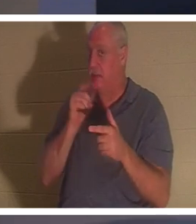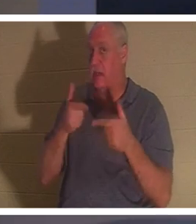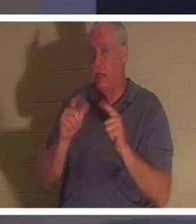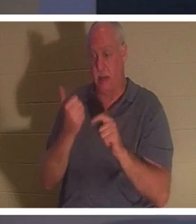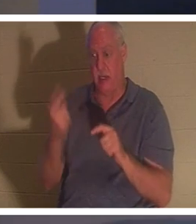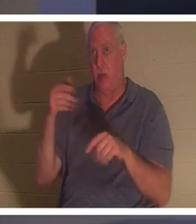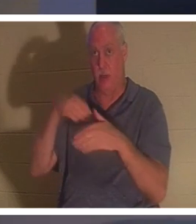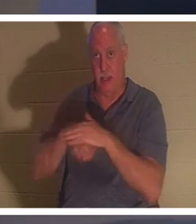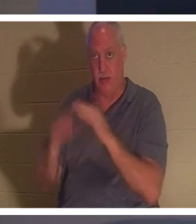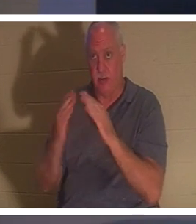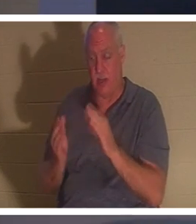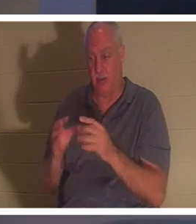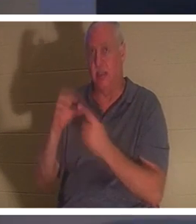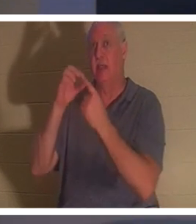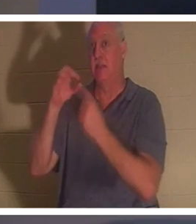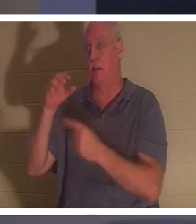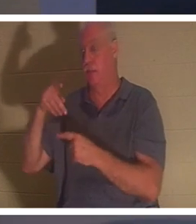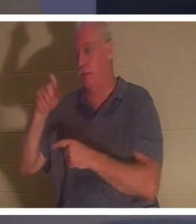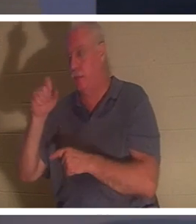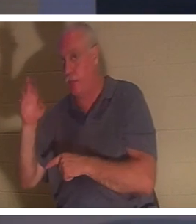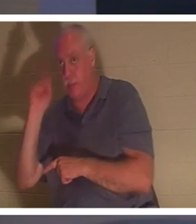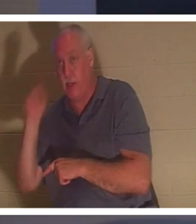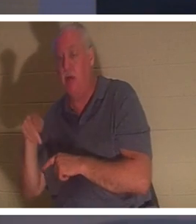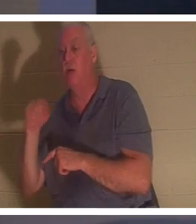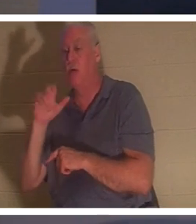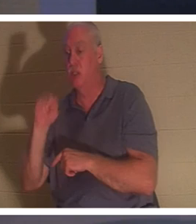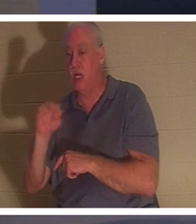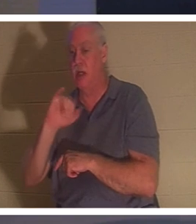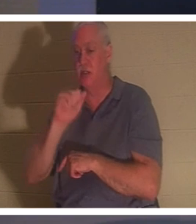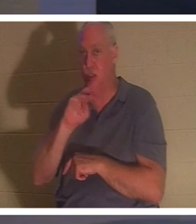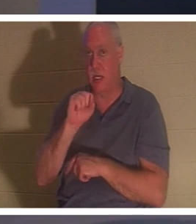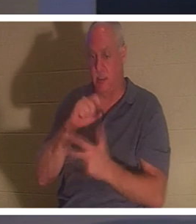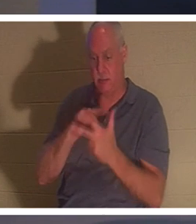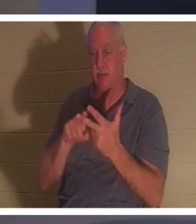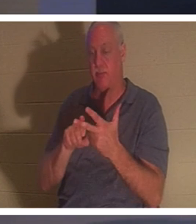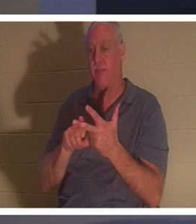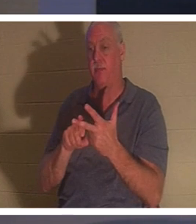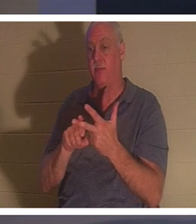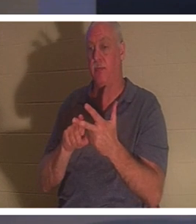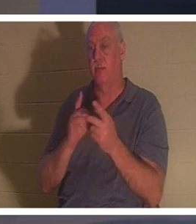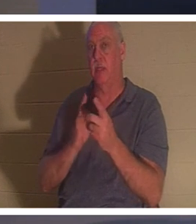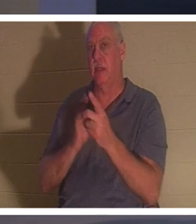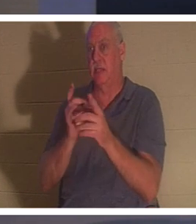베드로와 요한과 야고보와 가장 가까운 세 제자와 아이의 아버지와